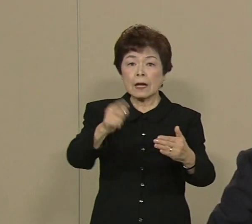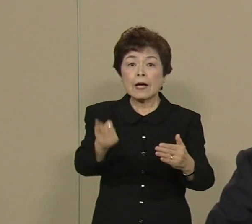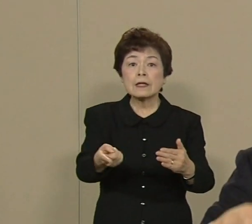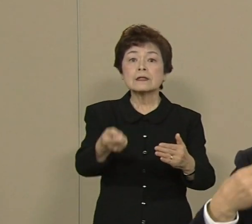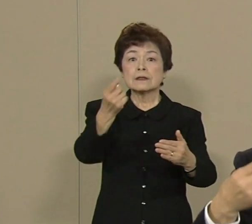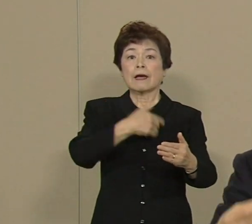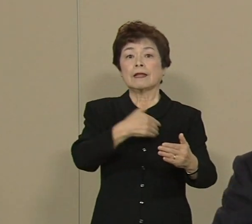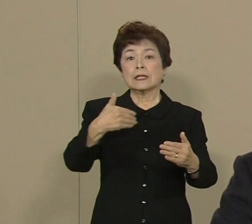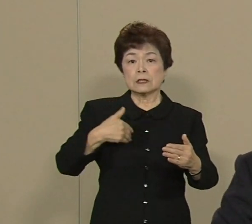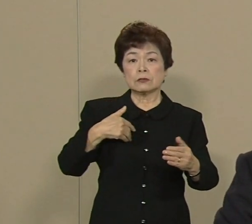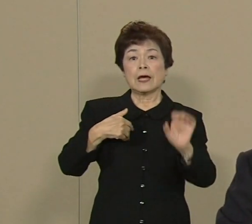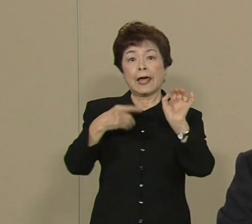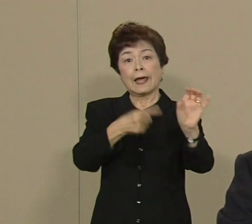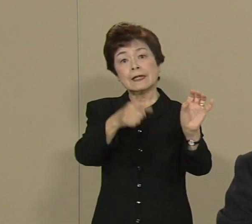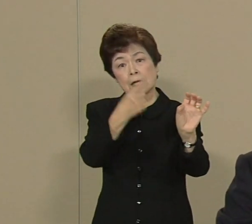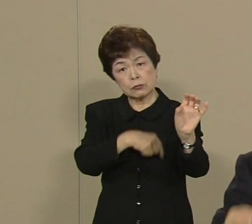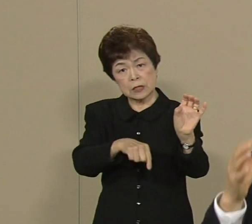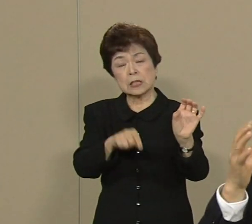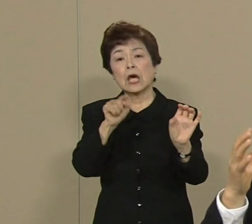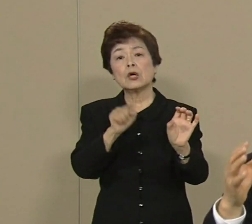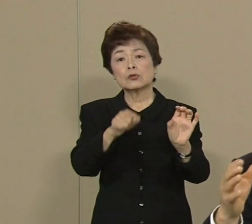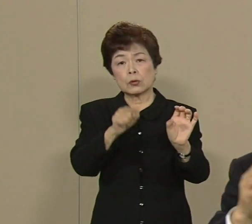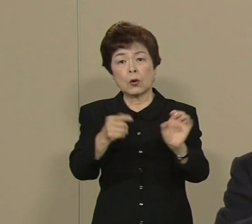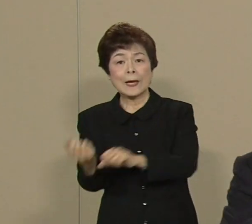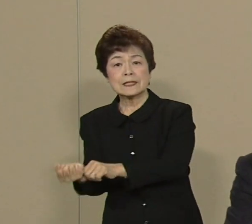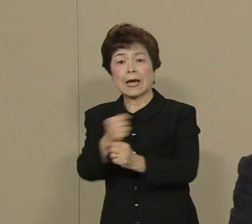そういうですね その再生可能エネルギーが